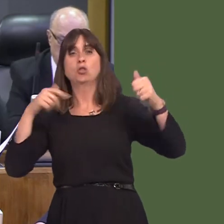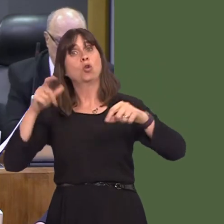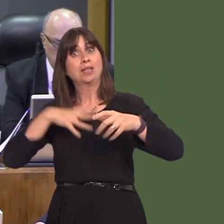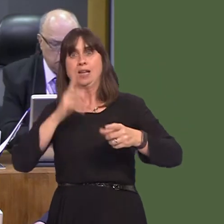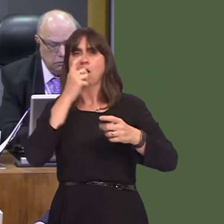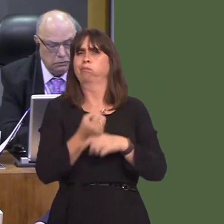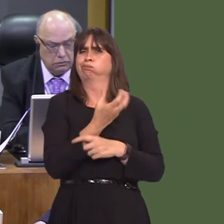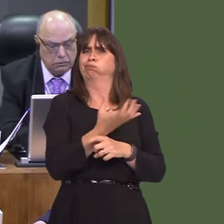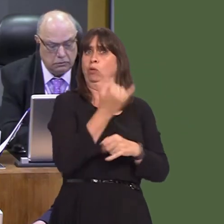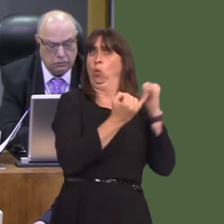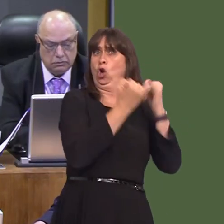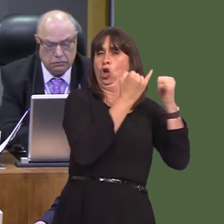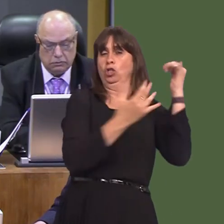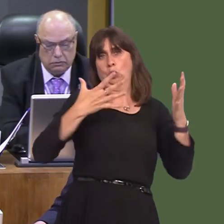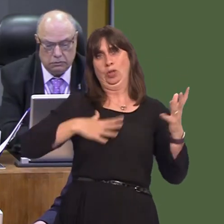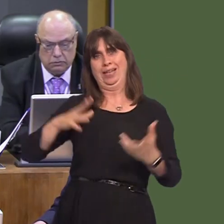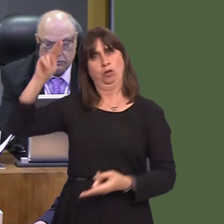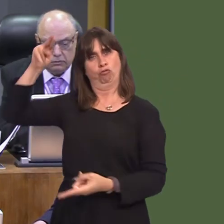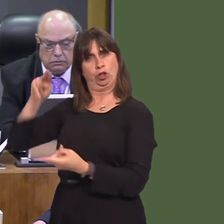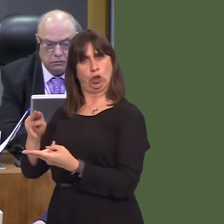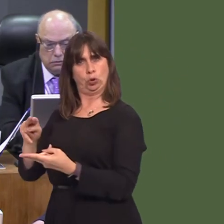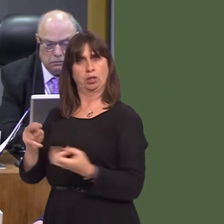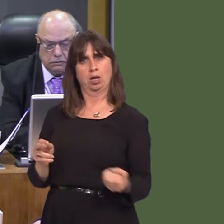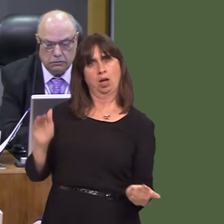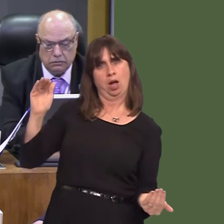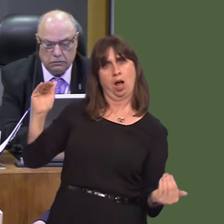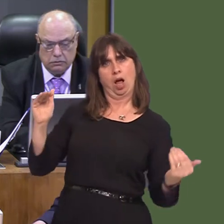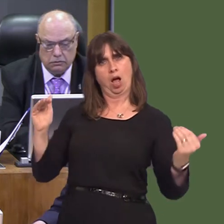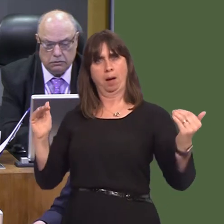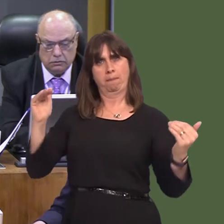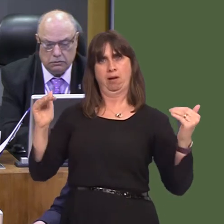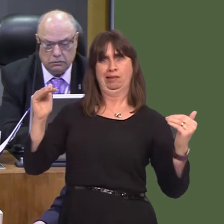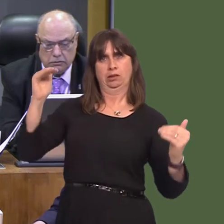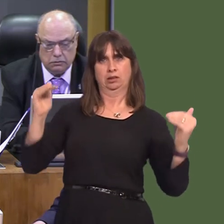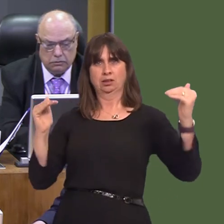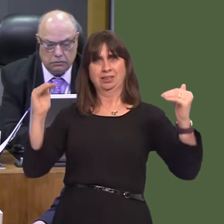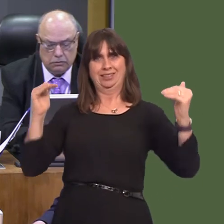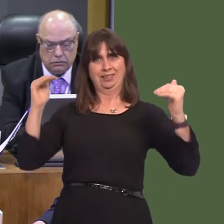for carbon neutrality by a decade. We in the Welsh Conservatives have recognised the need